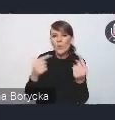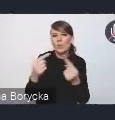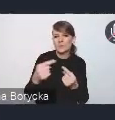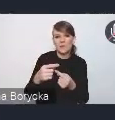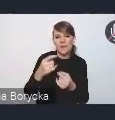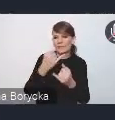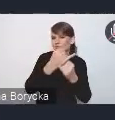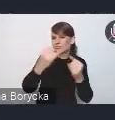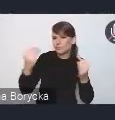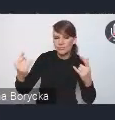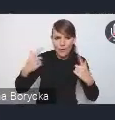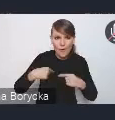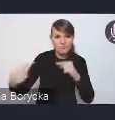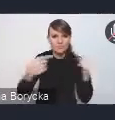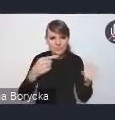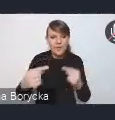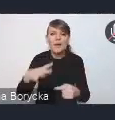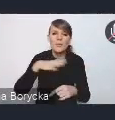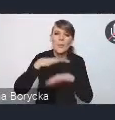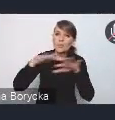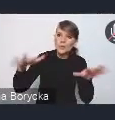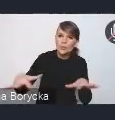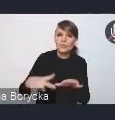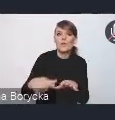Otrzymaliśmy szereg postulatów i rekomendacji,